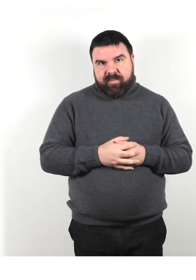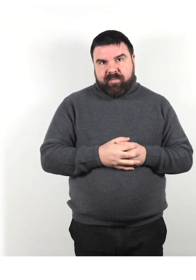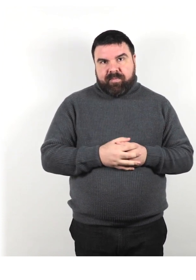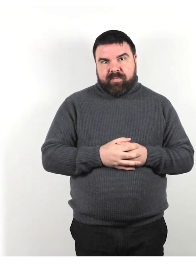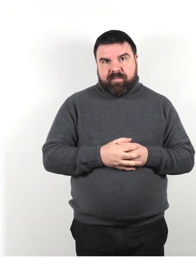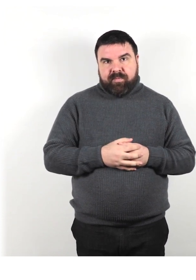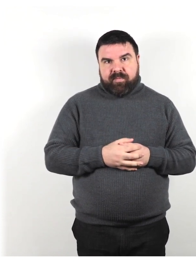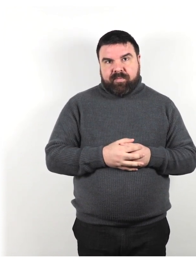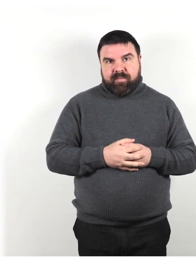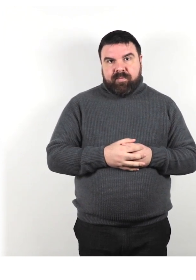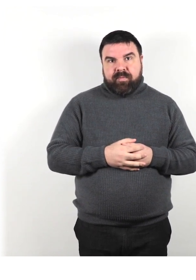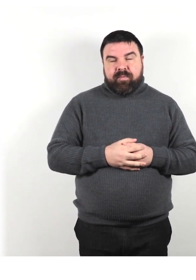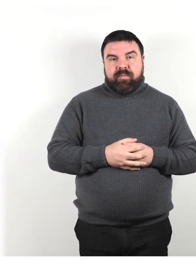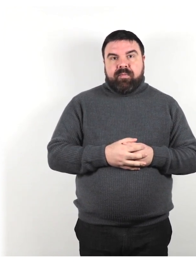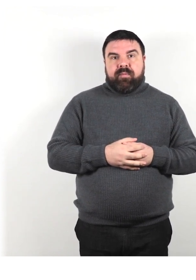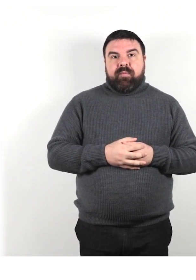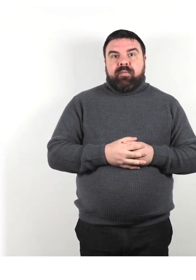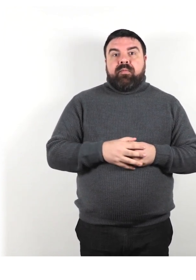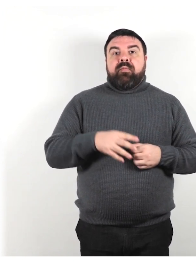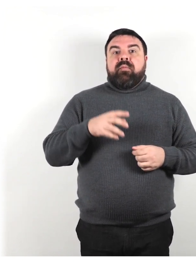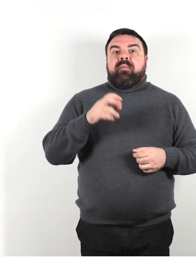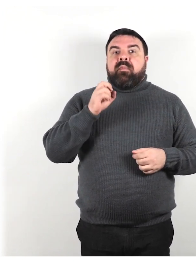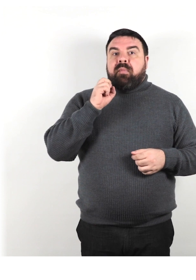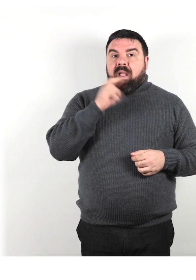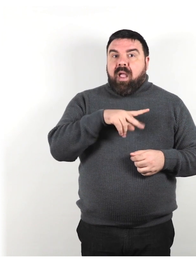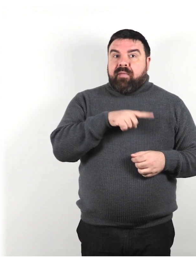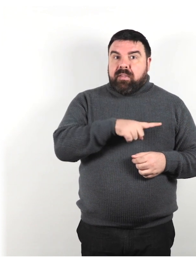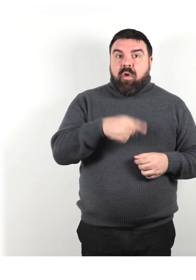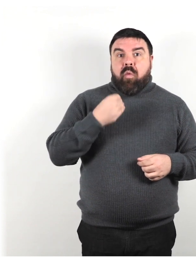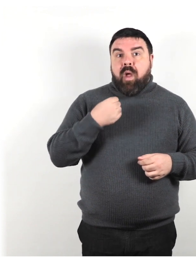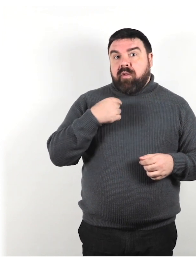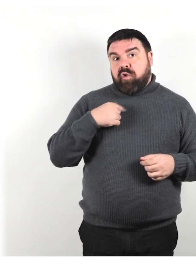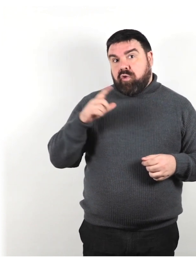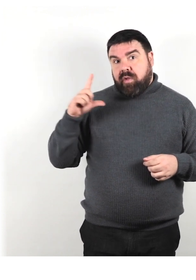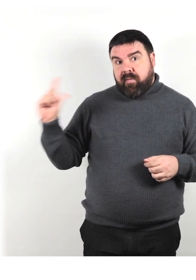Fai sapere loro quando stai andando via semplicemente dicendo qualcosa come: